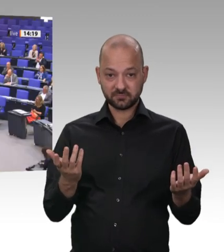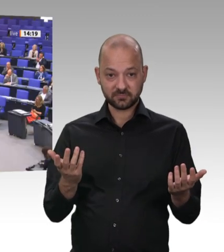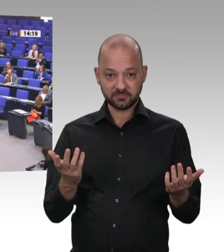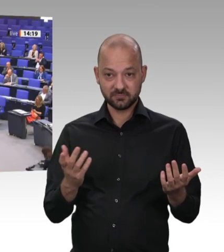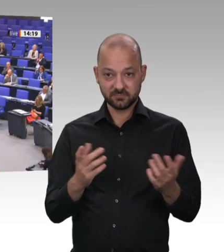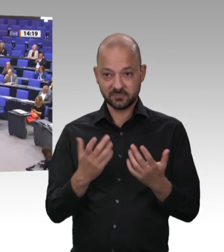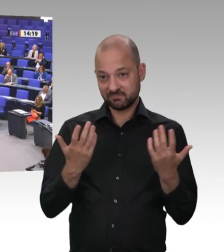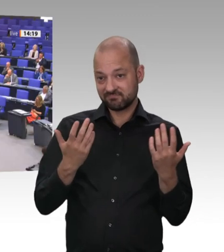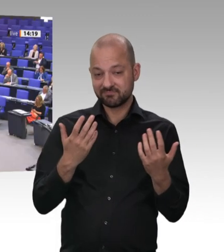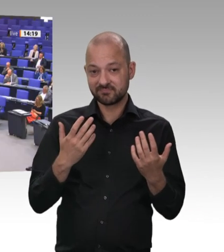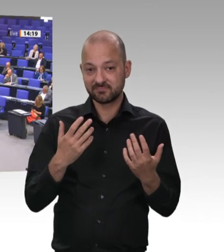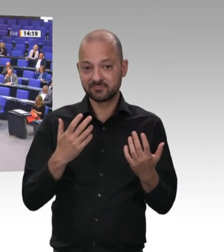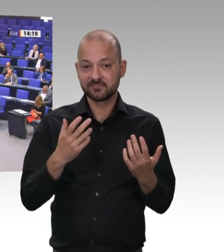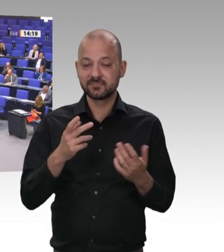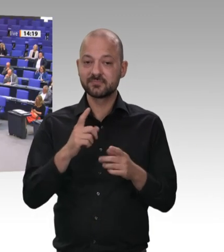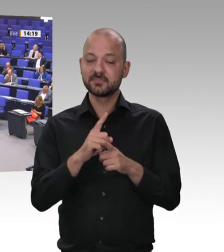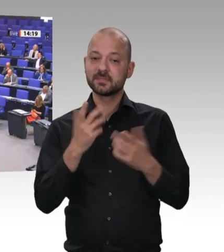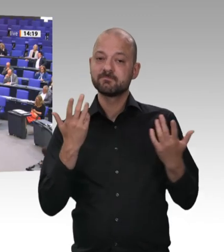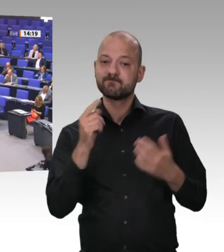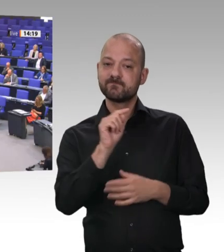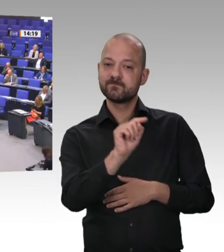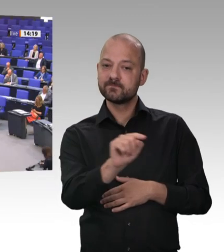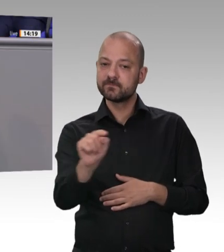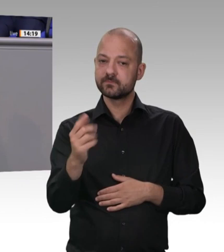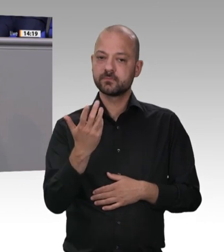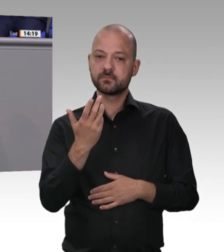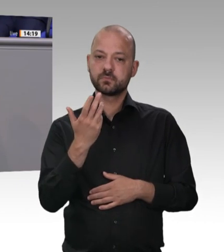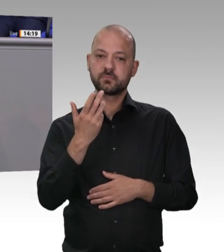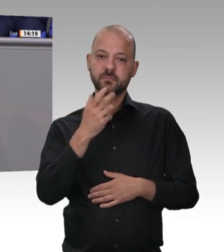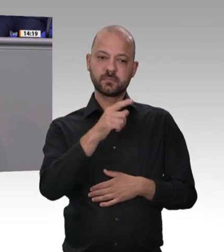ist: Ich werde im Juli den Gesetzentwurf dafür vorlegen. Wir werden das auf Basis